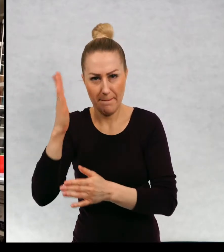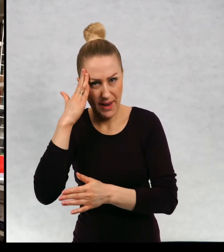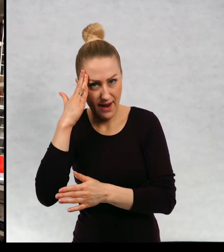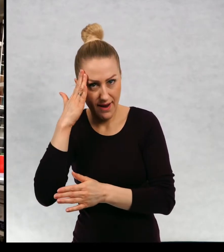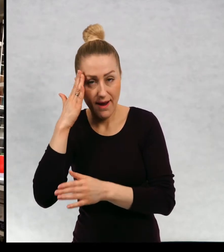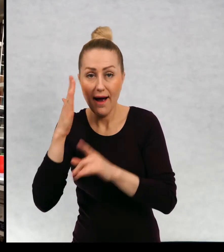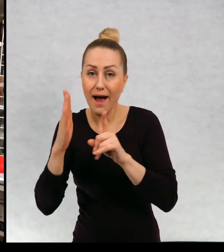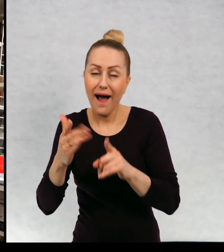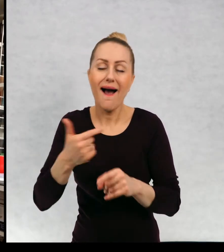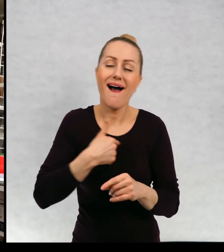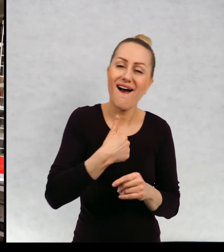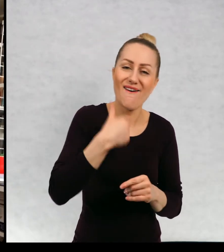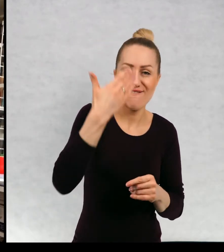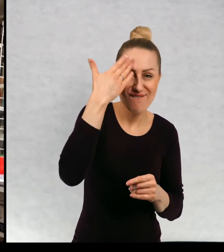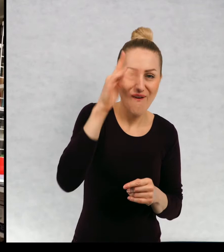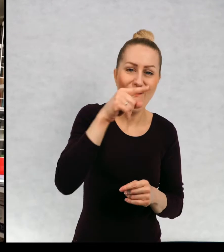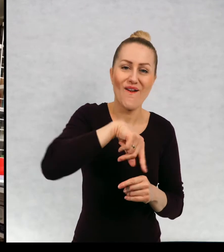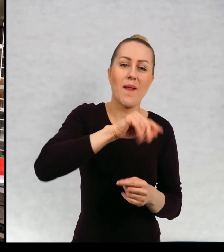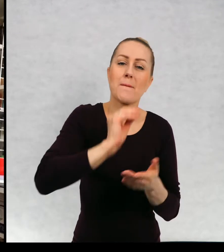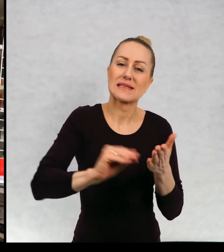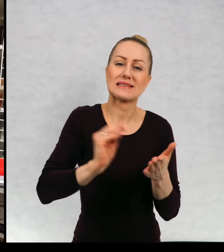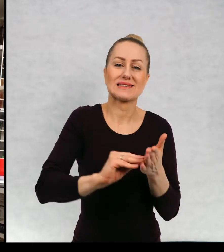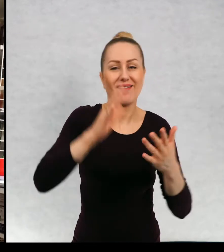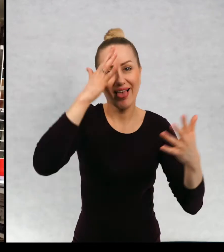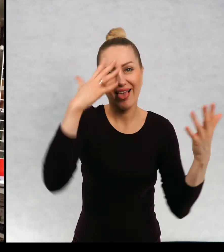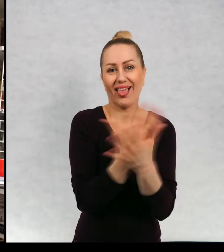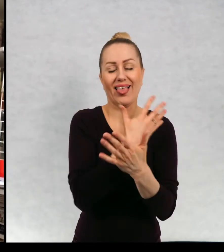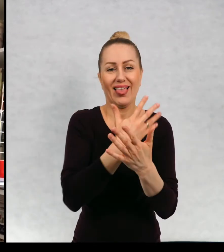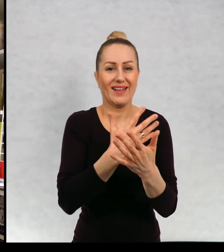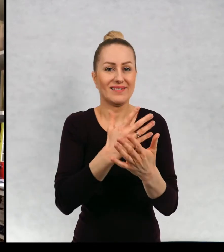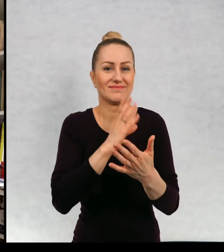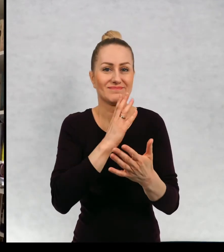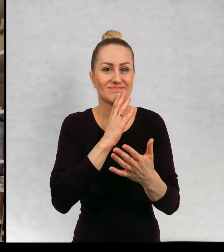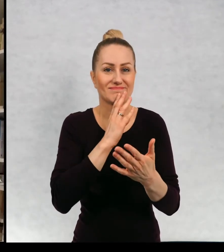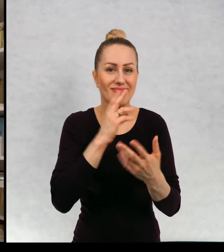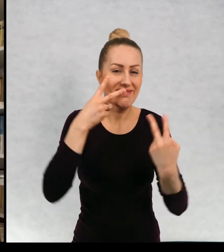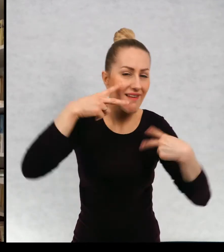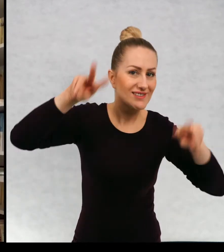Ja lubię pisać bardziej spontanicznie i absolutnie nie